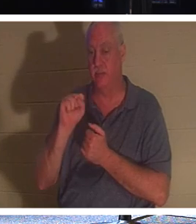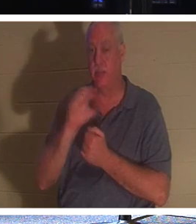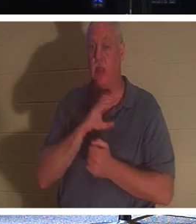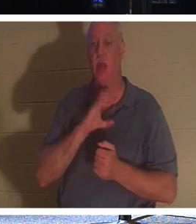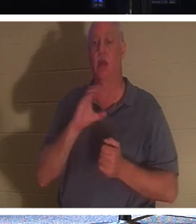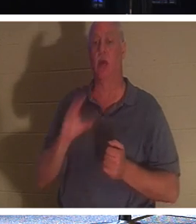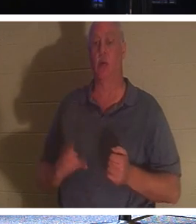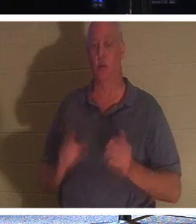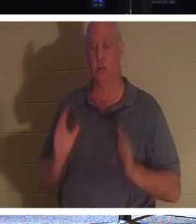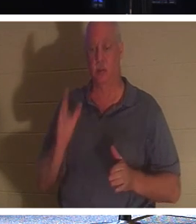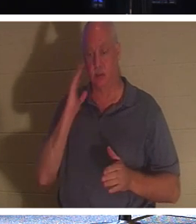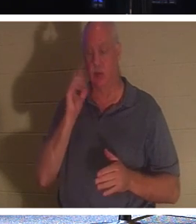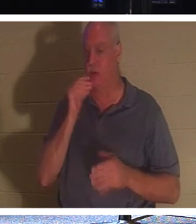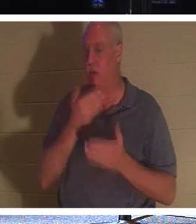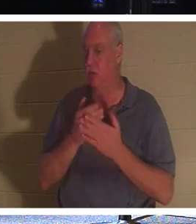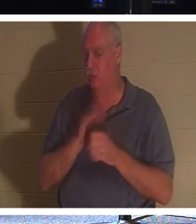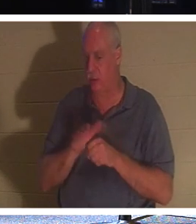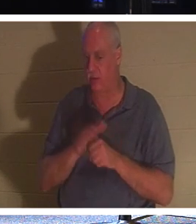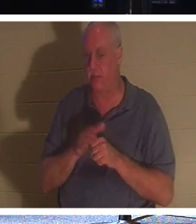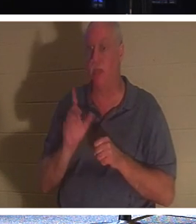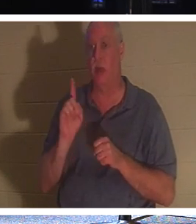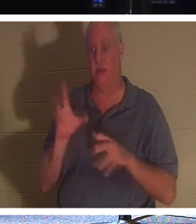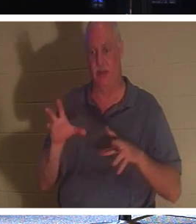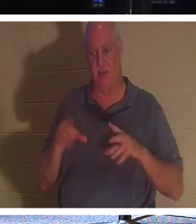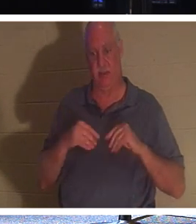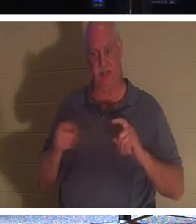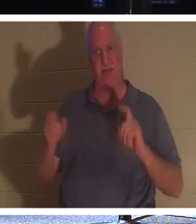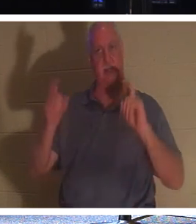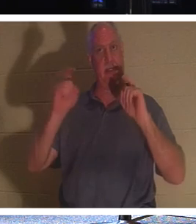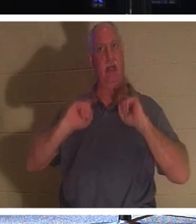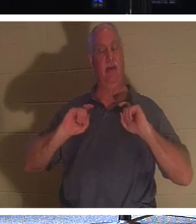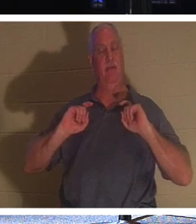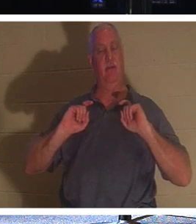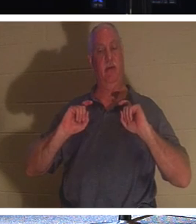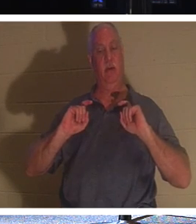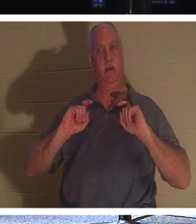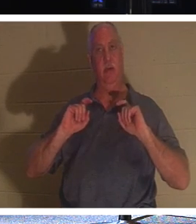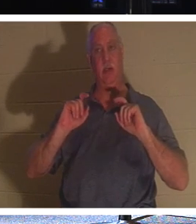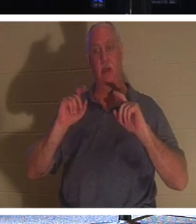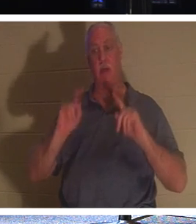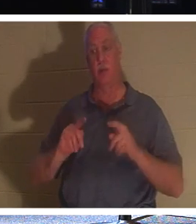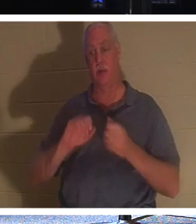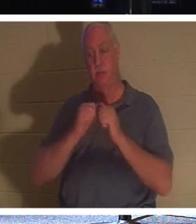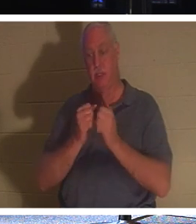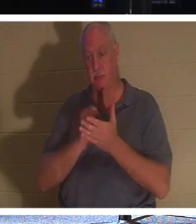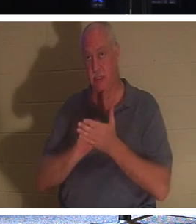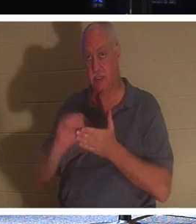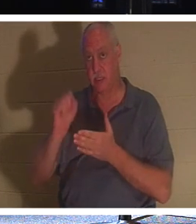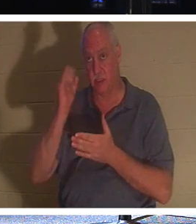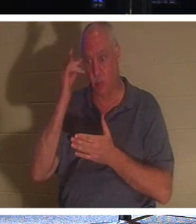इतने अच्छे नहीं हैं कि उन्हें एक उपहार मिला है। एक व्यक्ति जो संत है, क्योंकि वे ईसाई बन गये हैं।